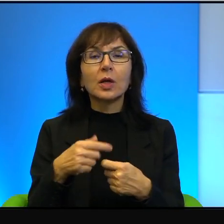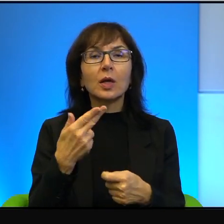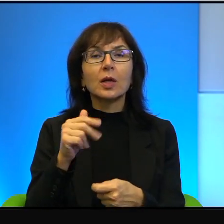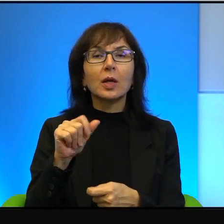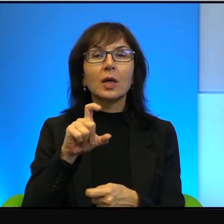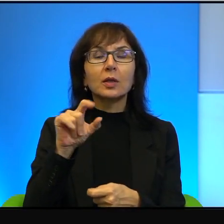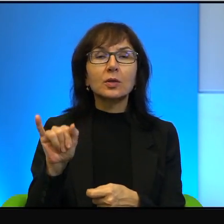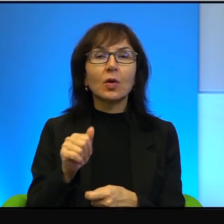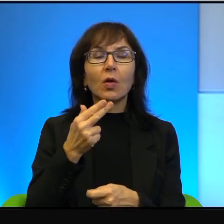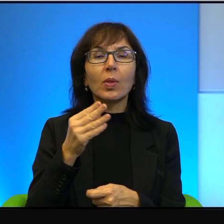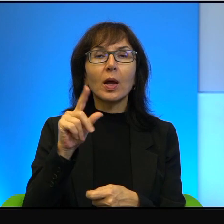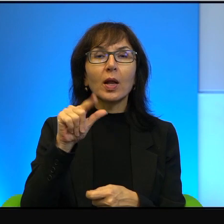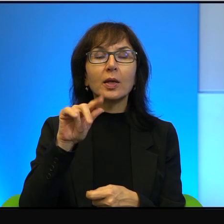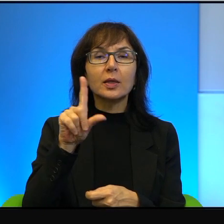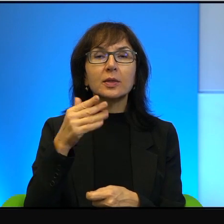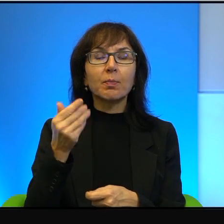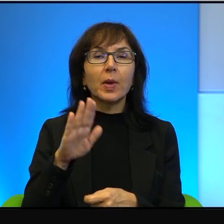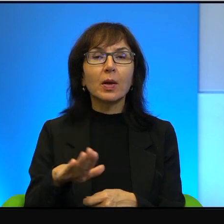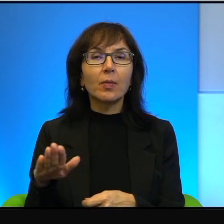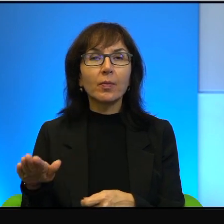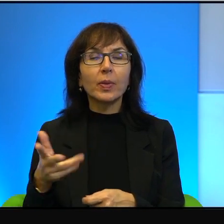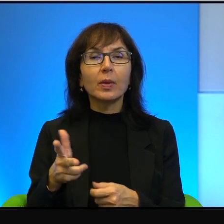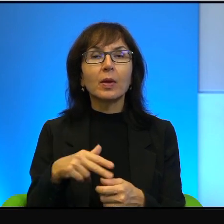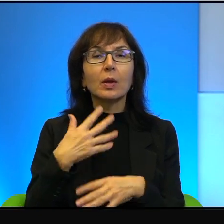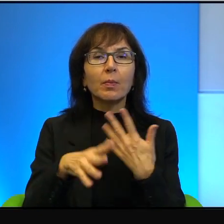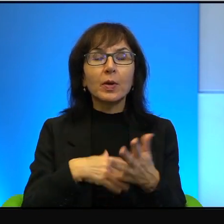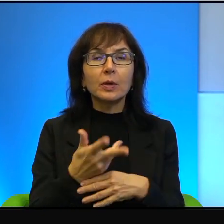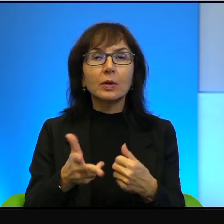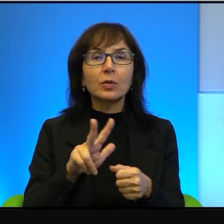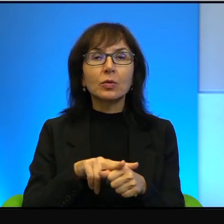To jest taka mieszanka, z której, jeżeli człowiek w nią wierzy,